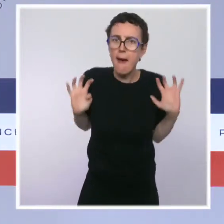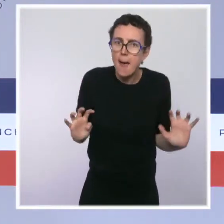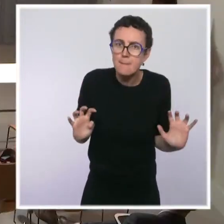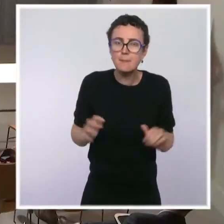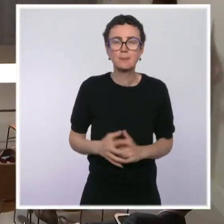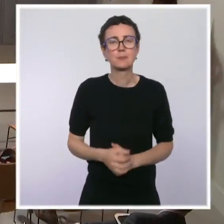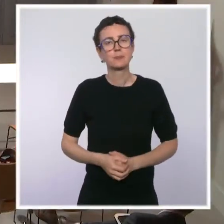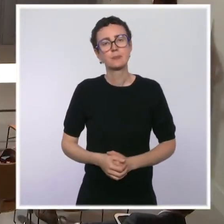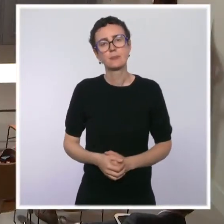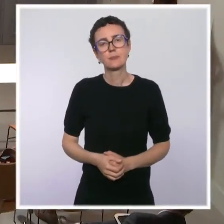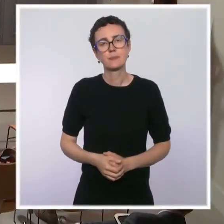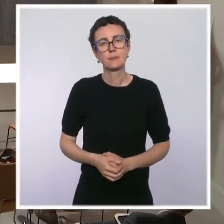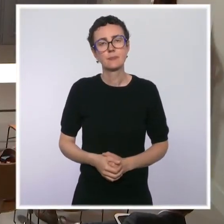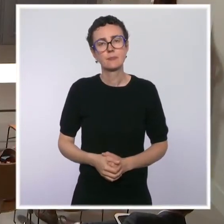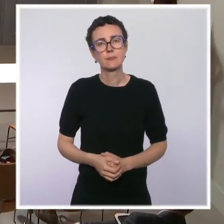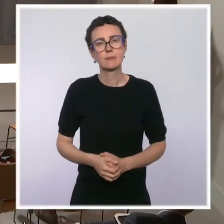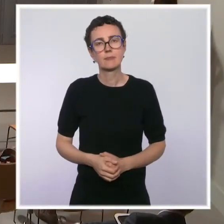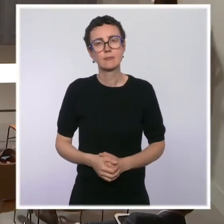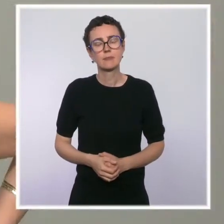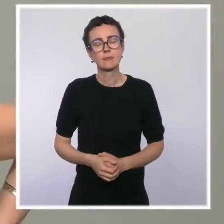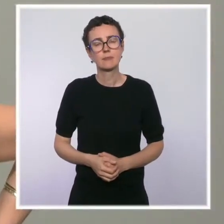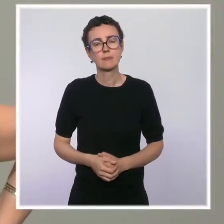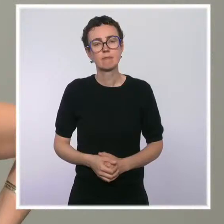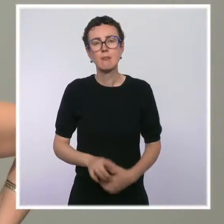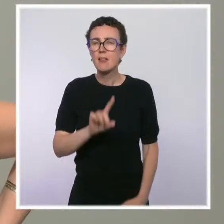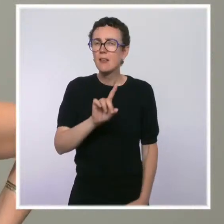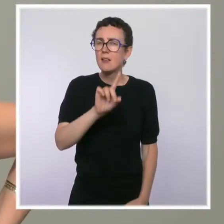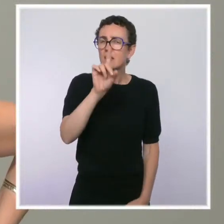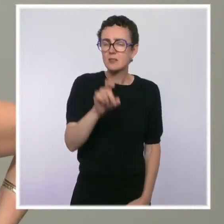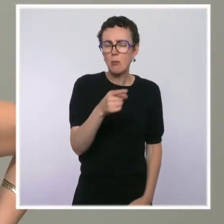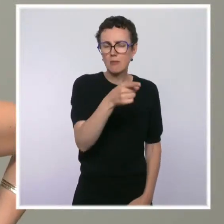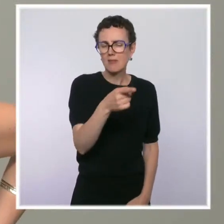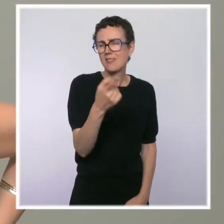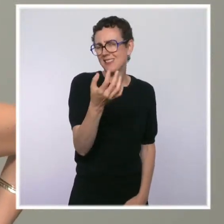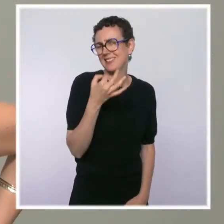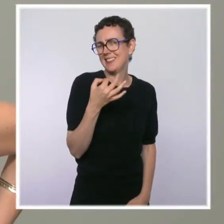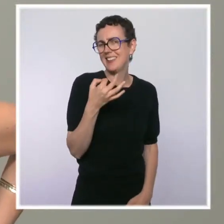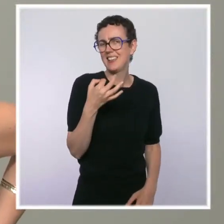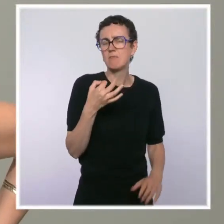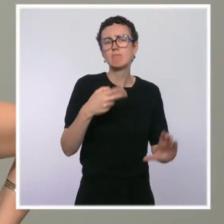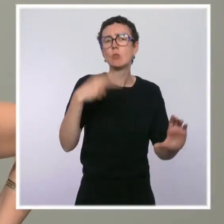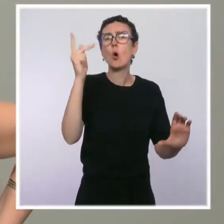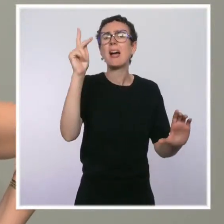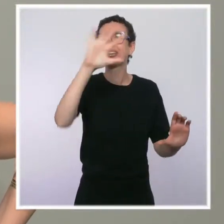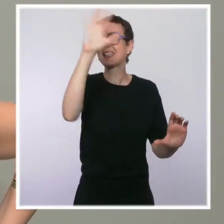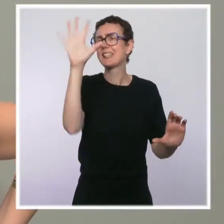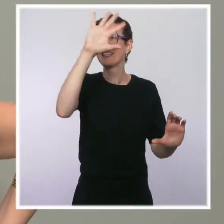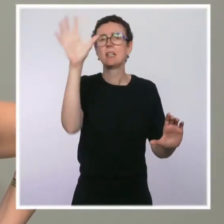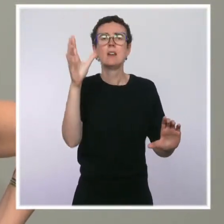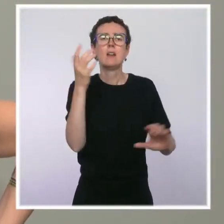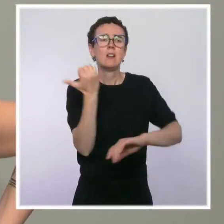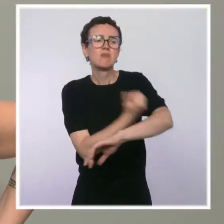Pour rebondir sur vos propos sur la situation difficile dans le Nord-Est parisien avec la présence de toxicomanes, vous avez dit : Nous avons fait notre part.